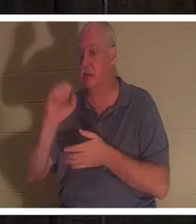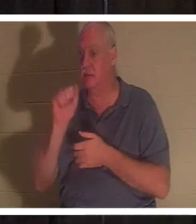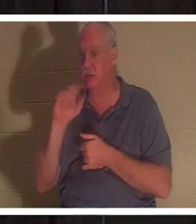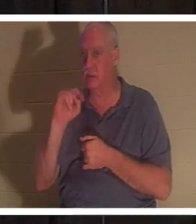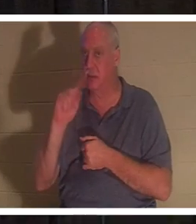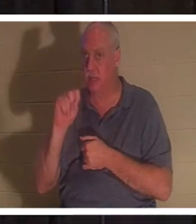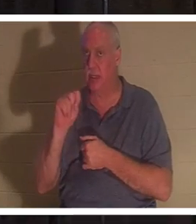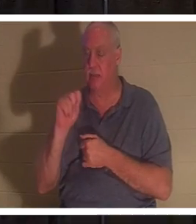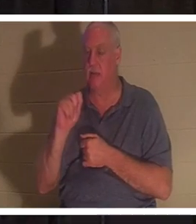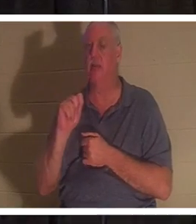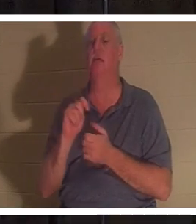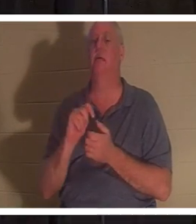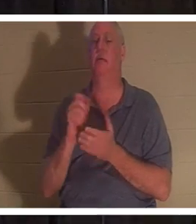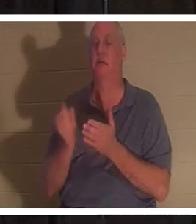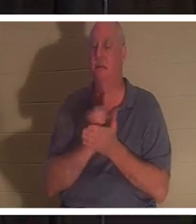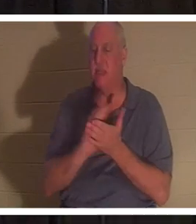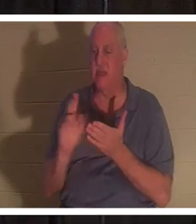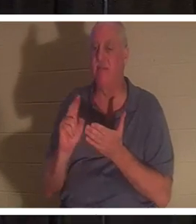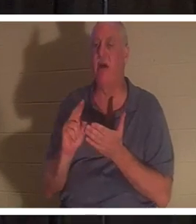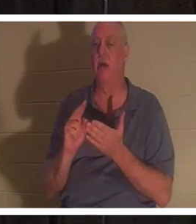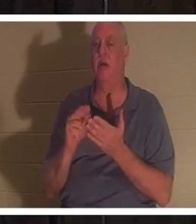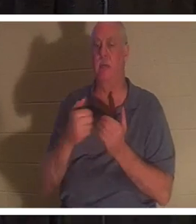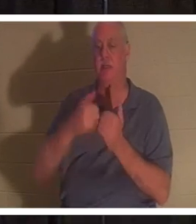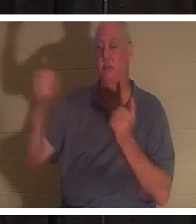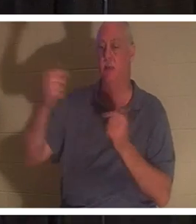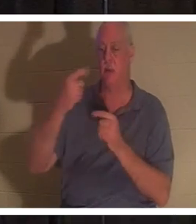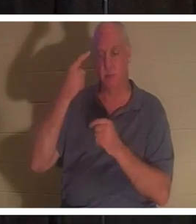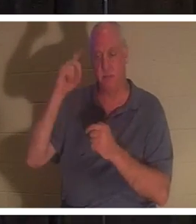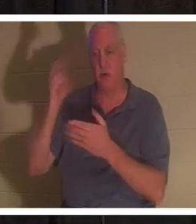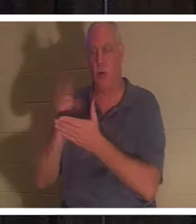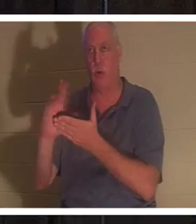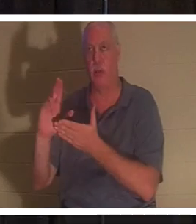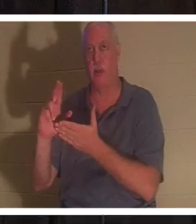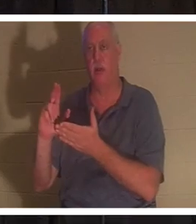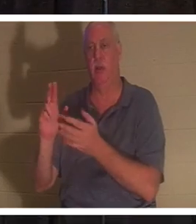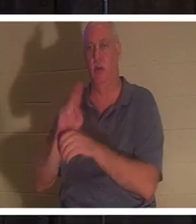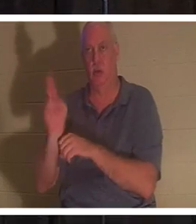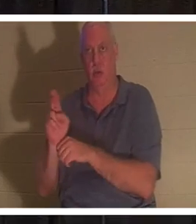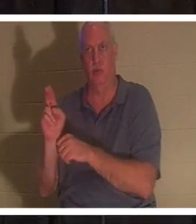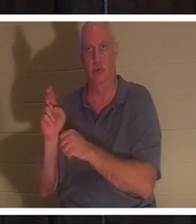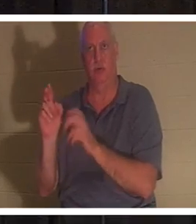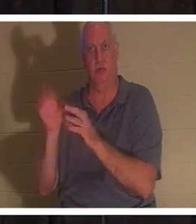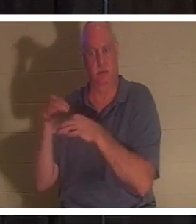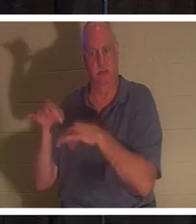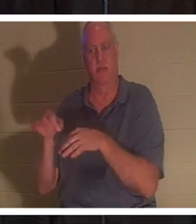. 십자가 밑에서 목숨을 바치고